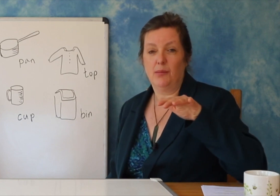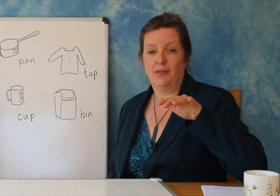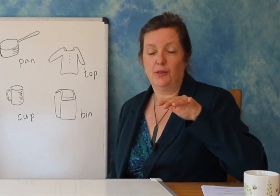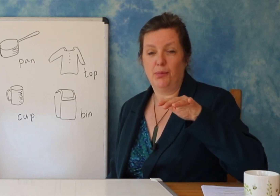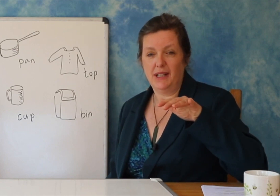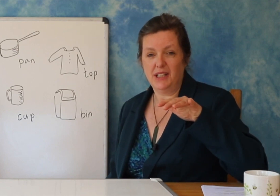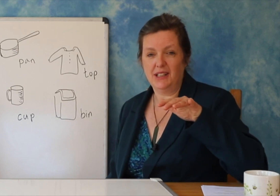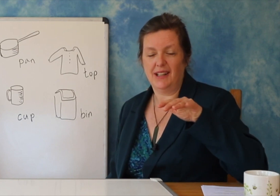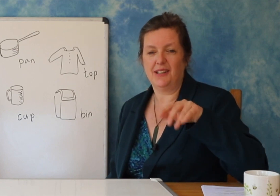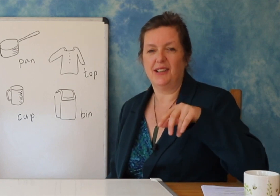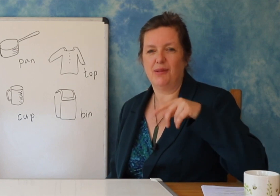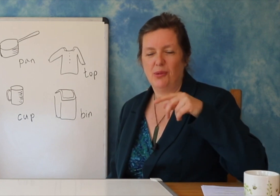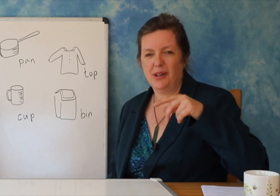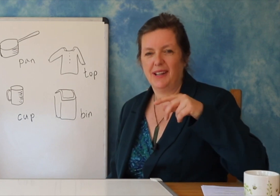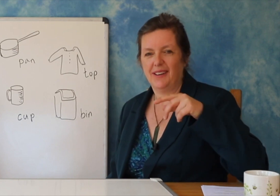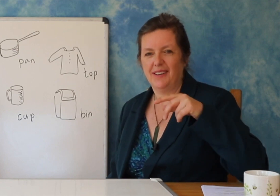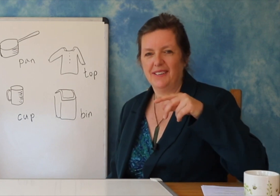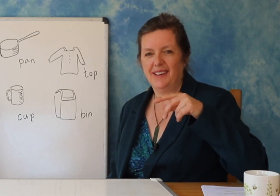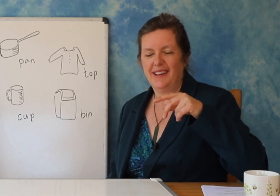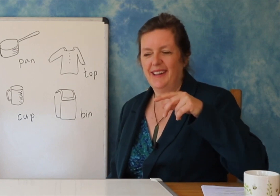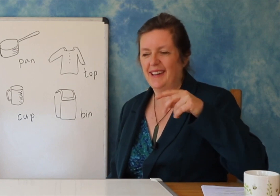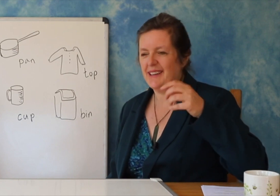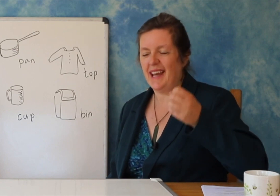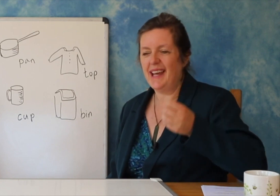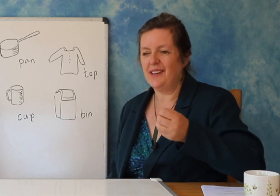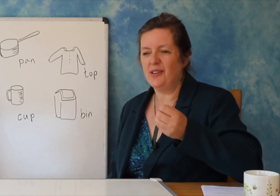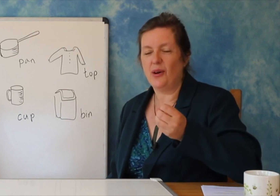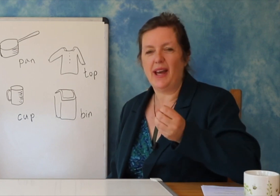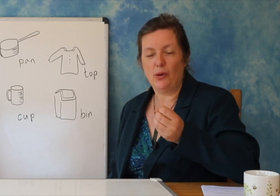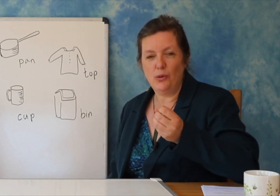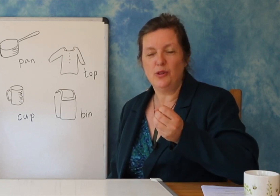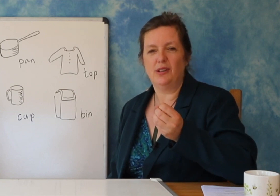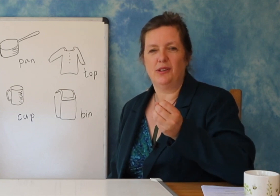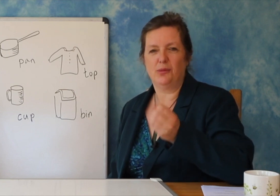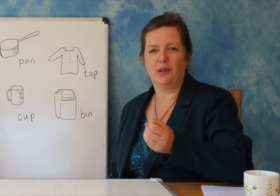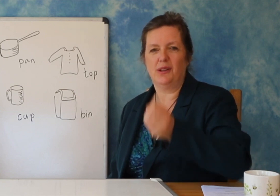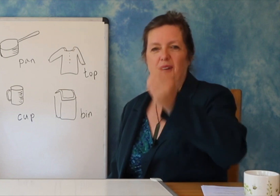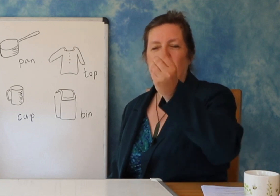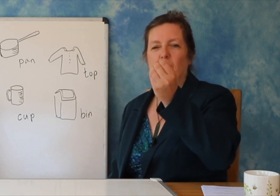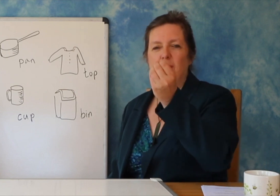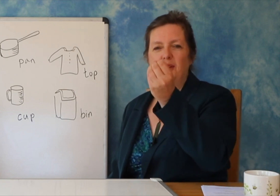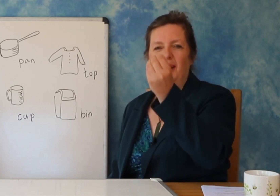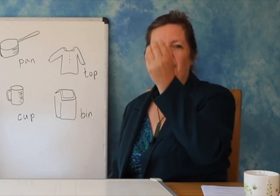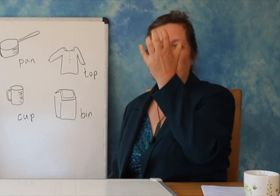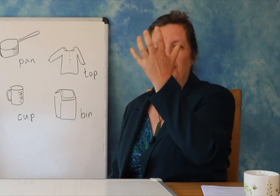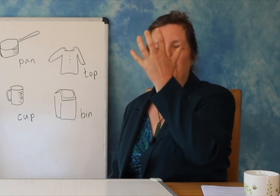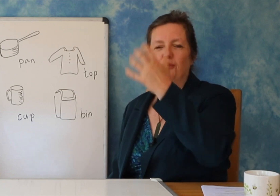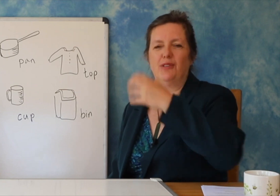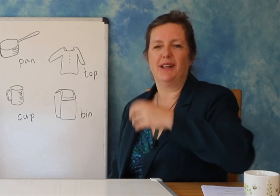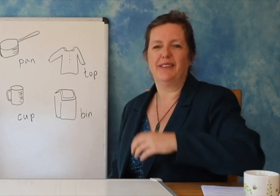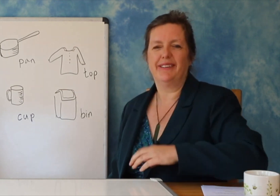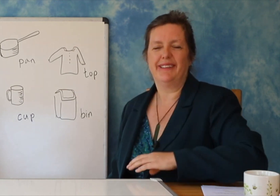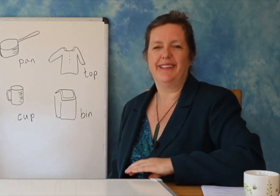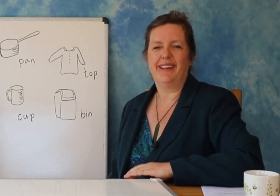atë lule të bukur dhe anglishten tuaj - papritmas do të të jetë në gjendje të kuptojë